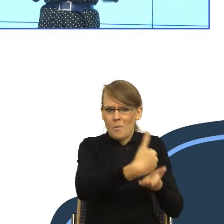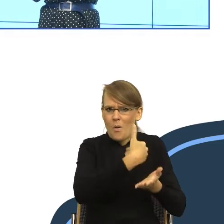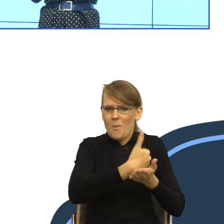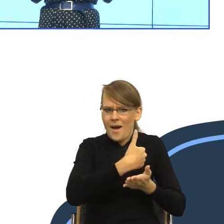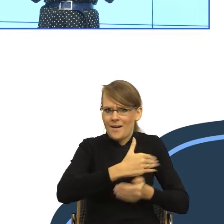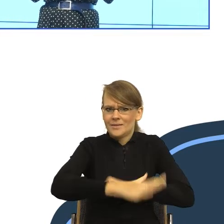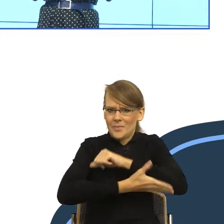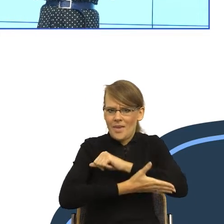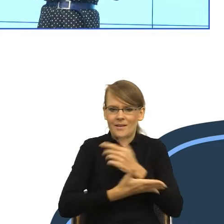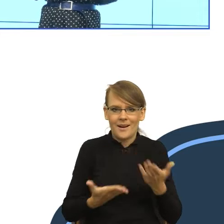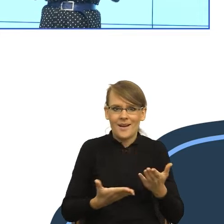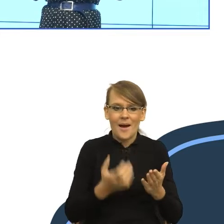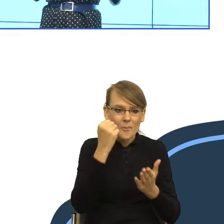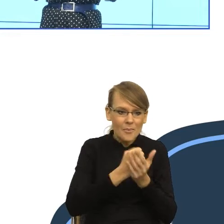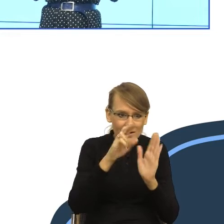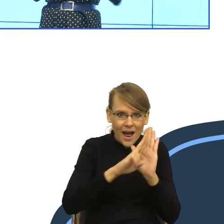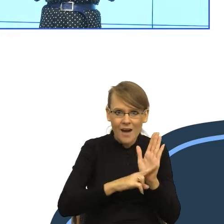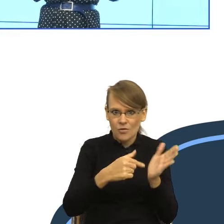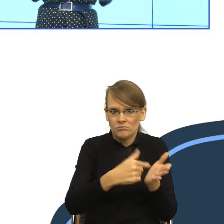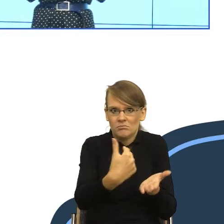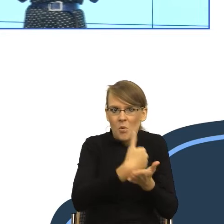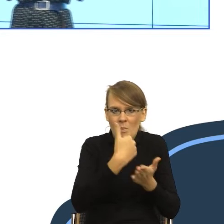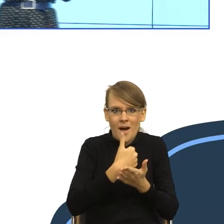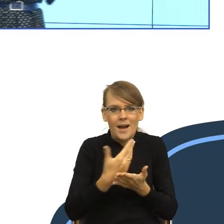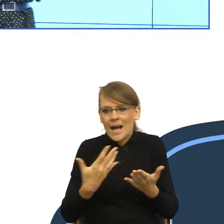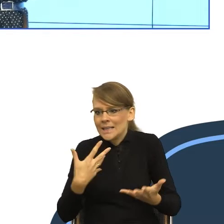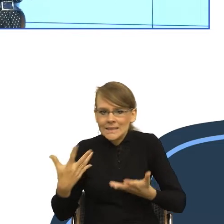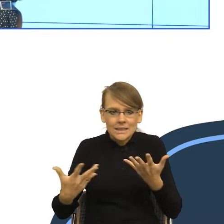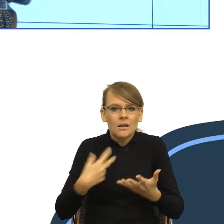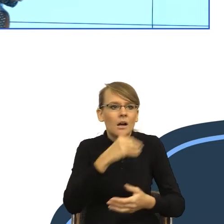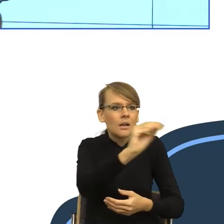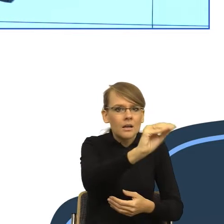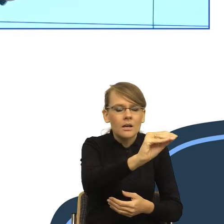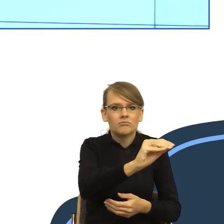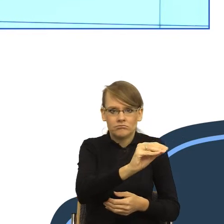że możemy się tam zwrócić po coś, żeby załatwić swoją sprawę.